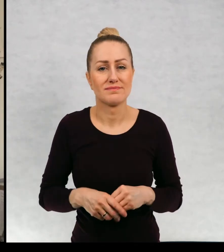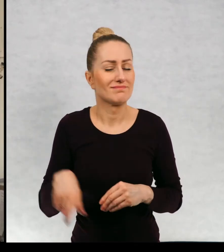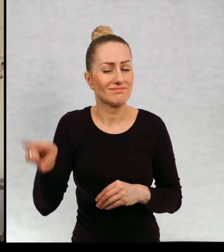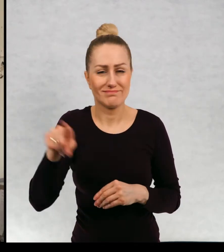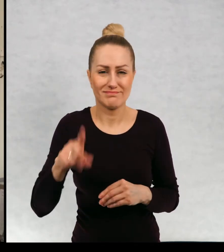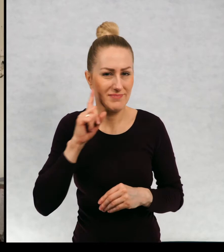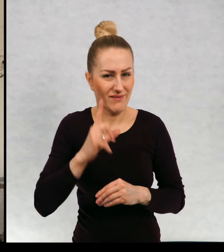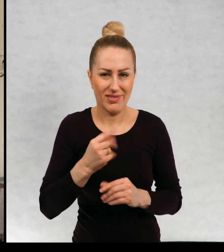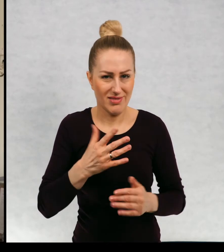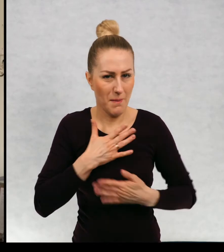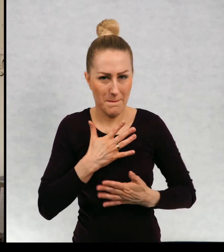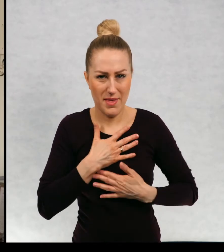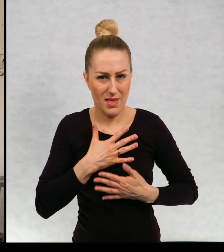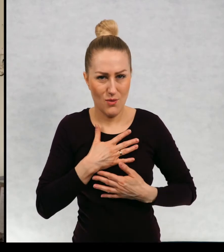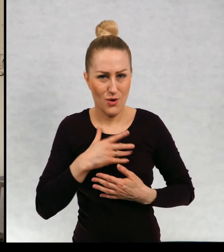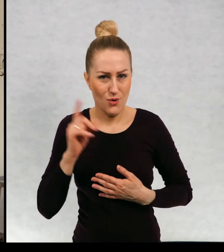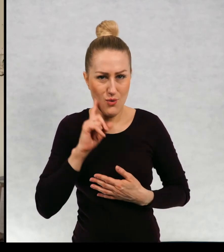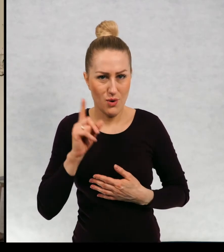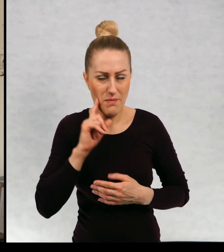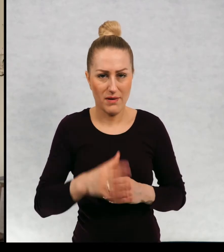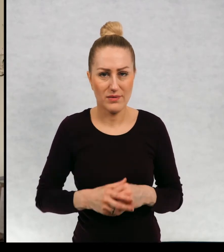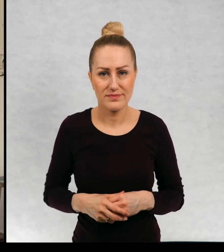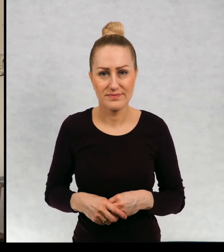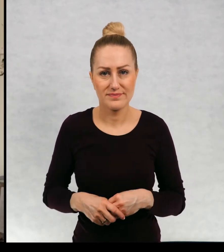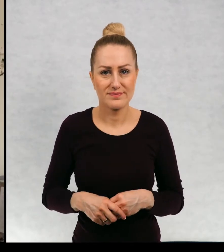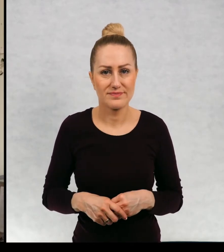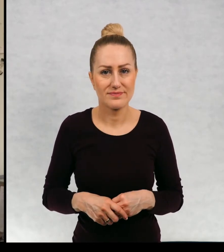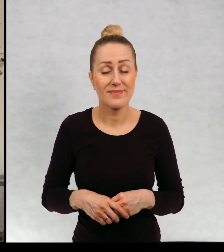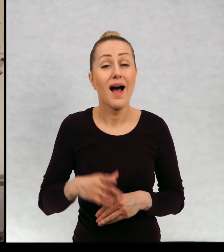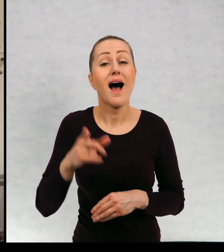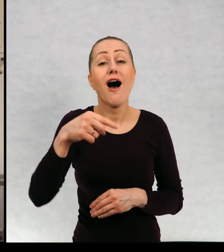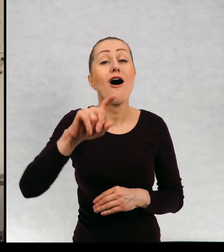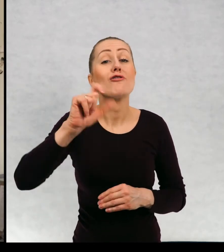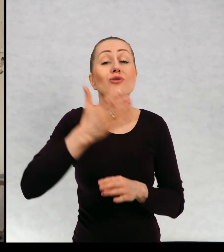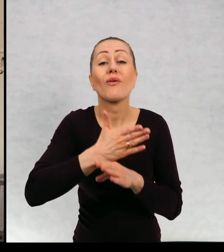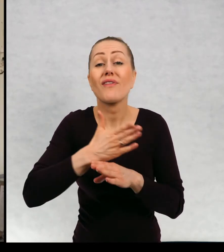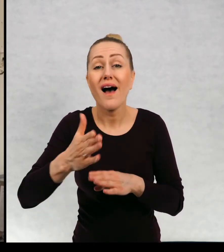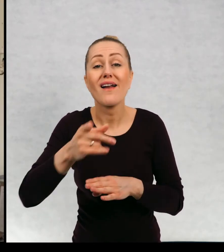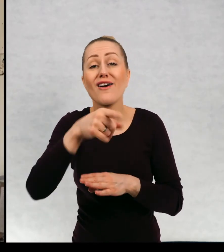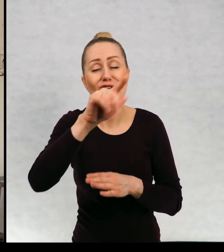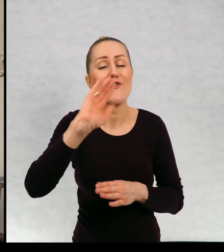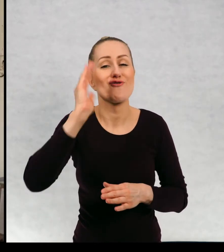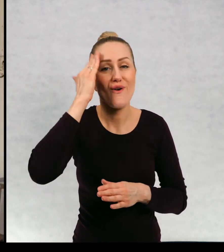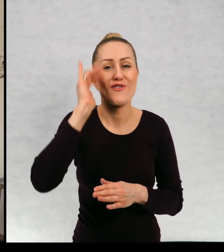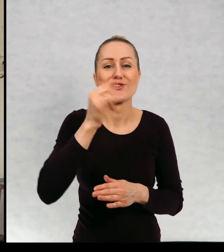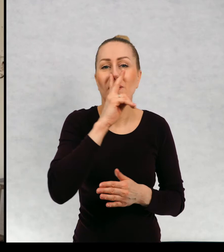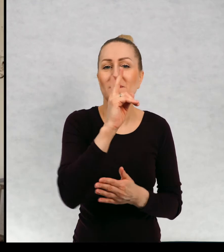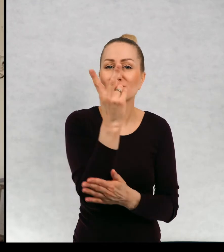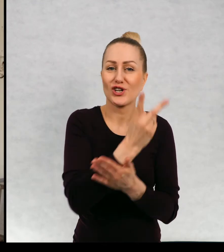Bardzo niesympatycznych chłopaków. Dowiecie się po przeczytaniu tego opowiadania.